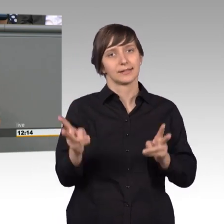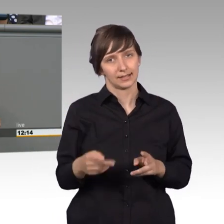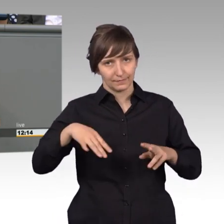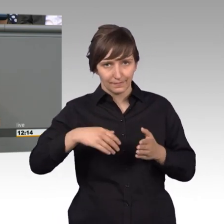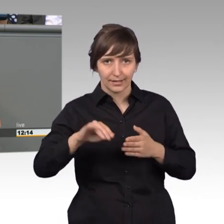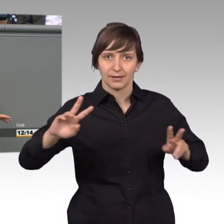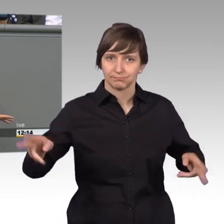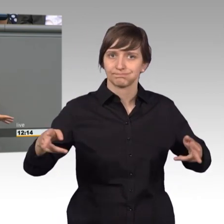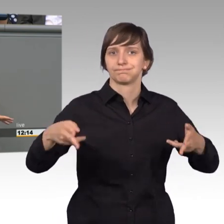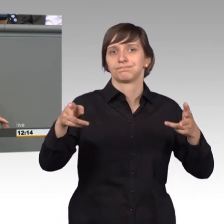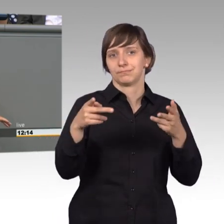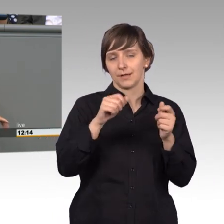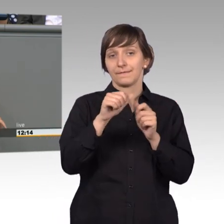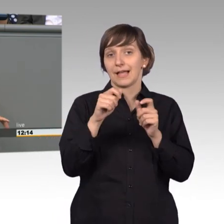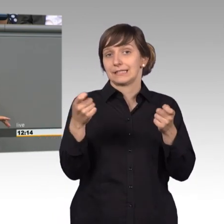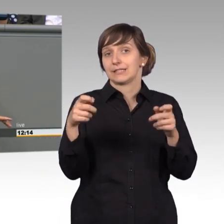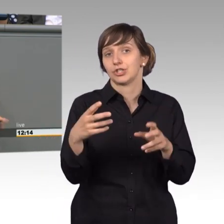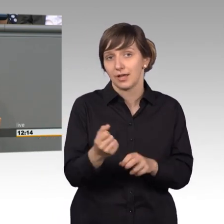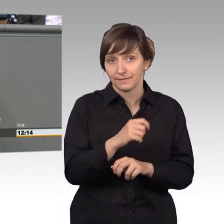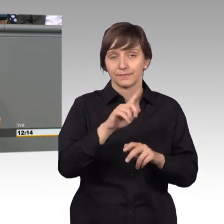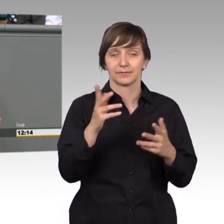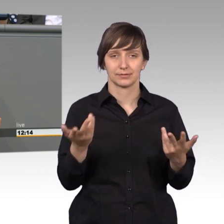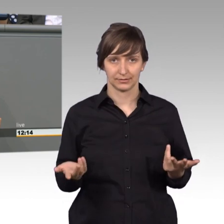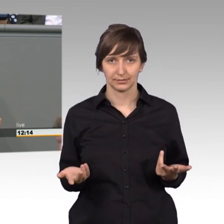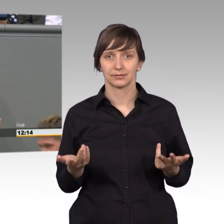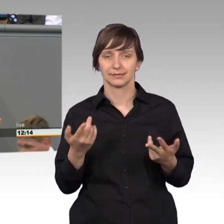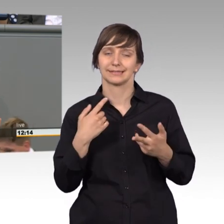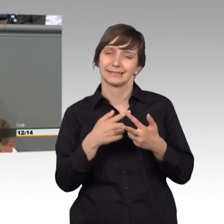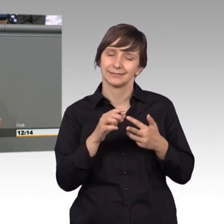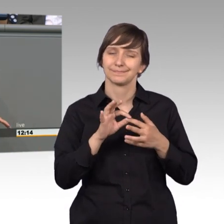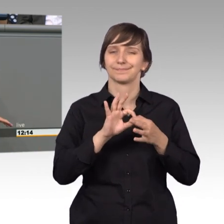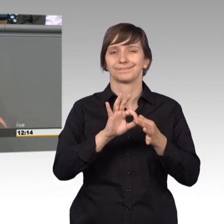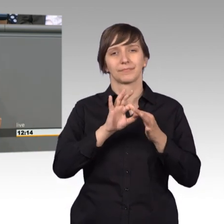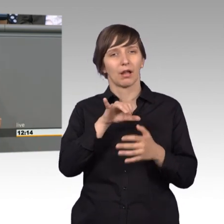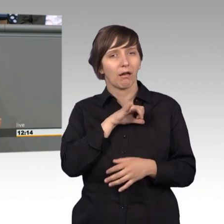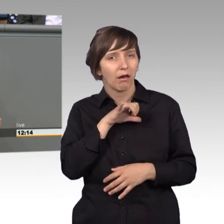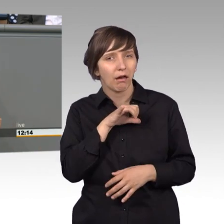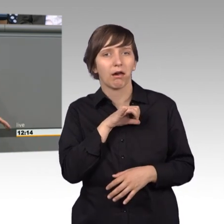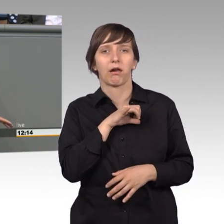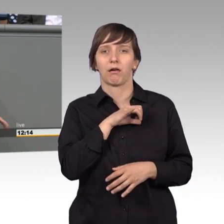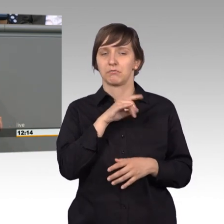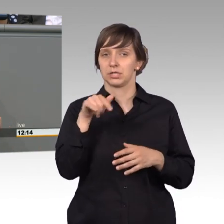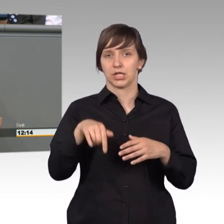Und auch fast zum Abschliff bracht. In diesem Zusammenhang, meine Damen und Herren, ganz interessant, gar nicht weit von hier bei uns in Potsdam,